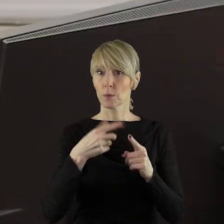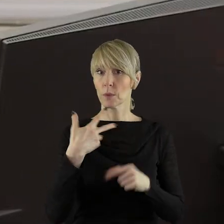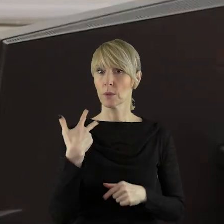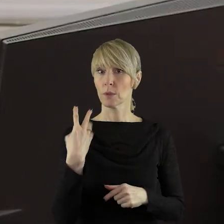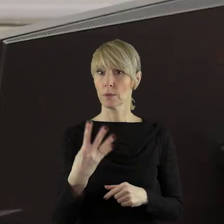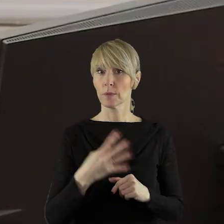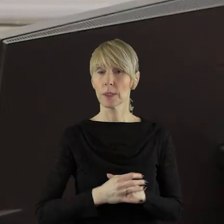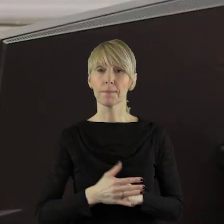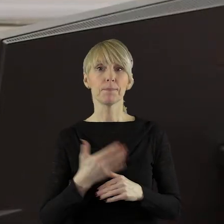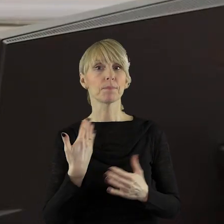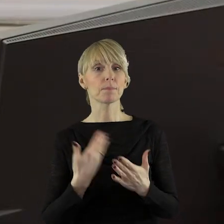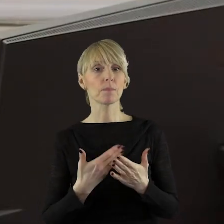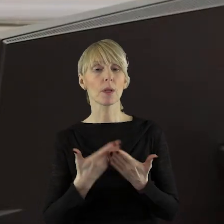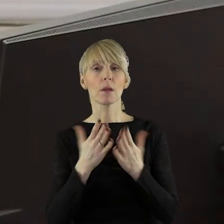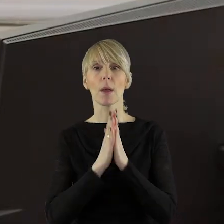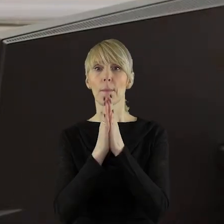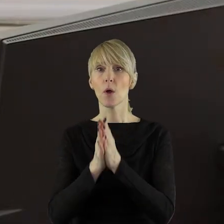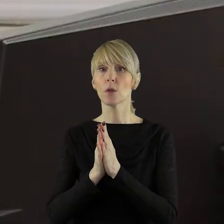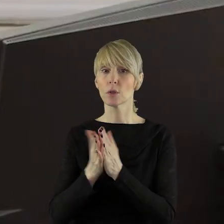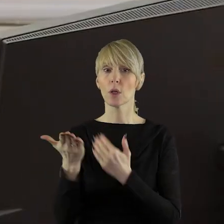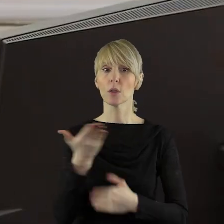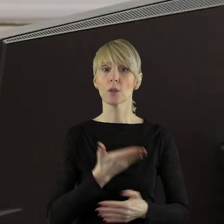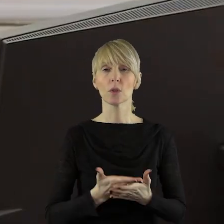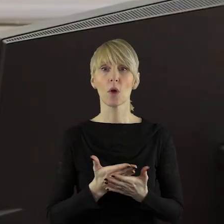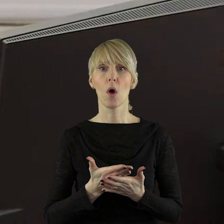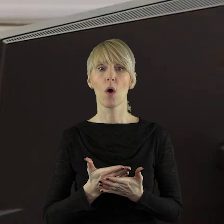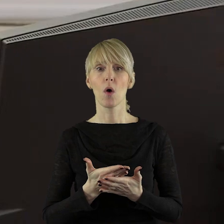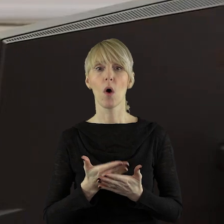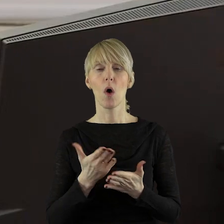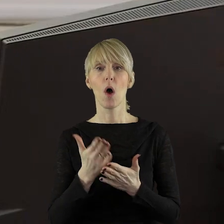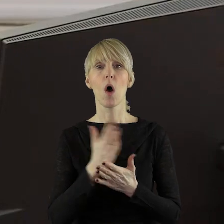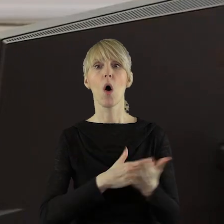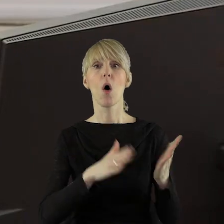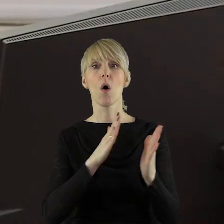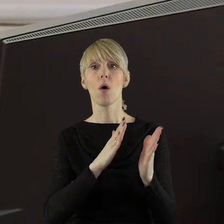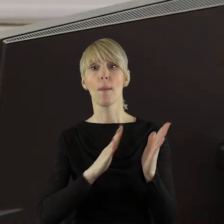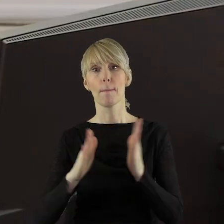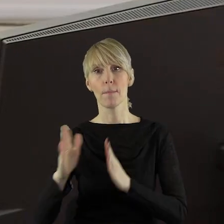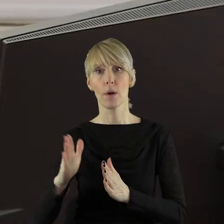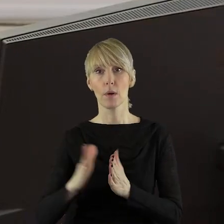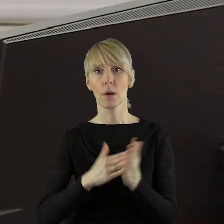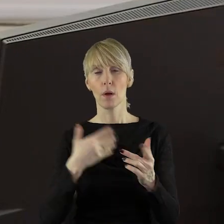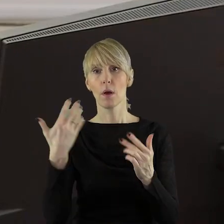Chciałabym prosić państwa radnych o przychylenie się do poszerzeniu porządku obrad